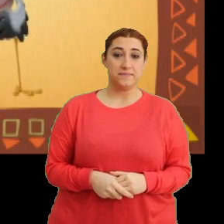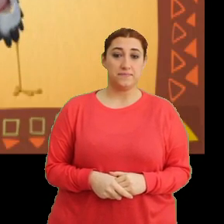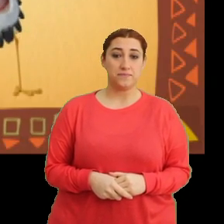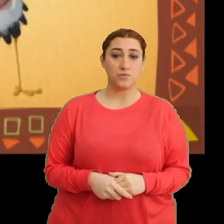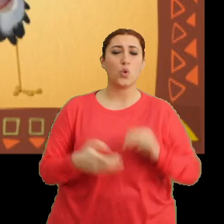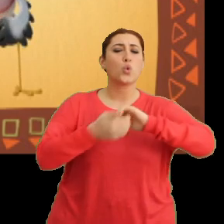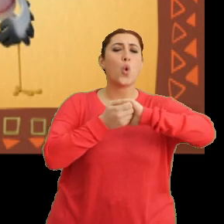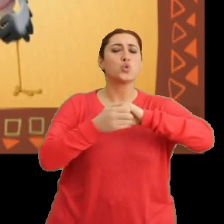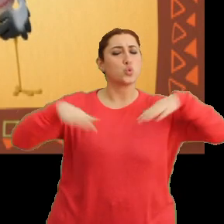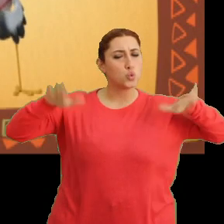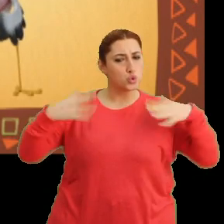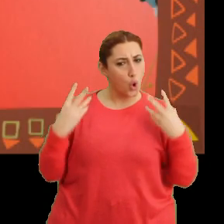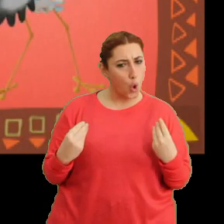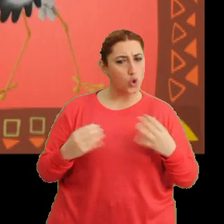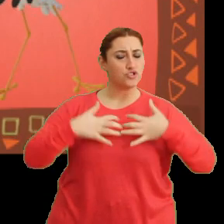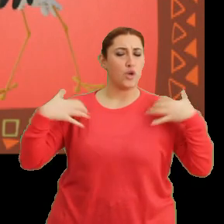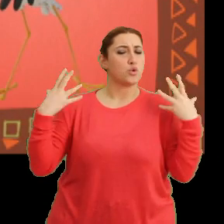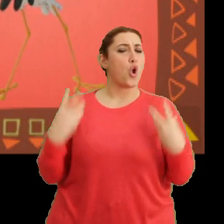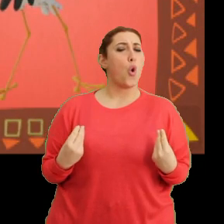“Dostlukla uç, cesur ol”